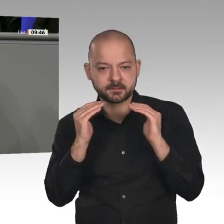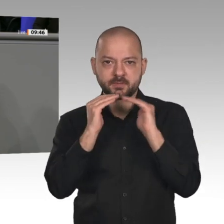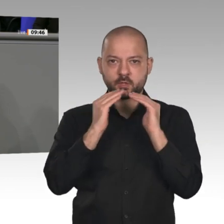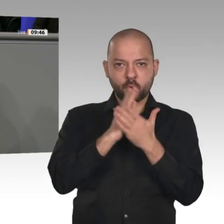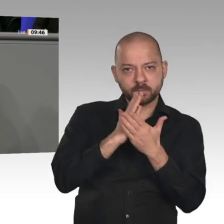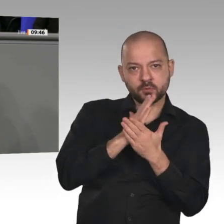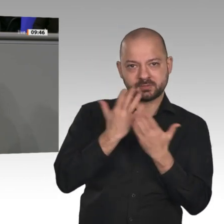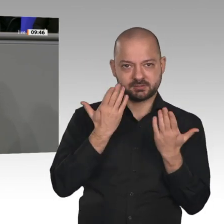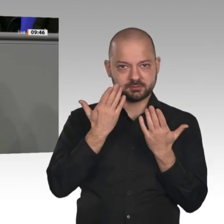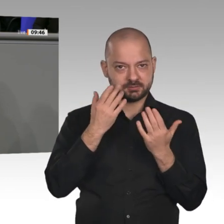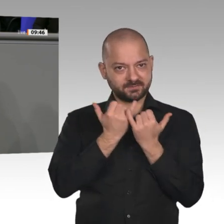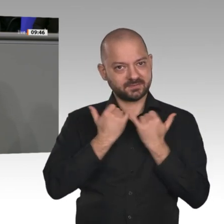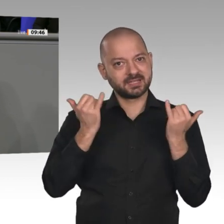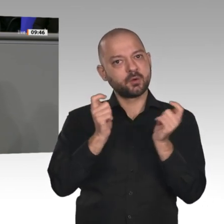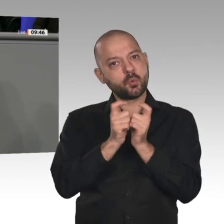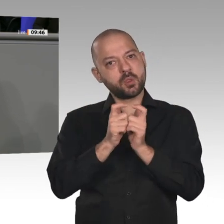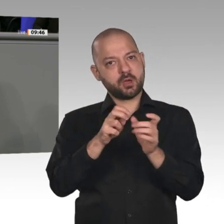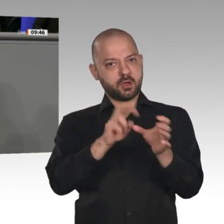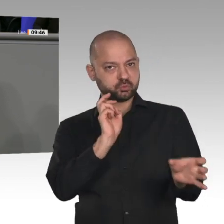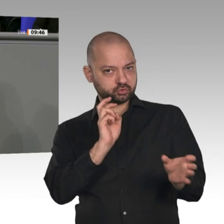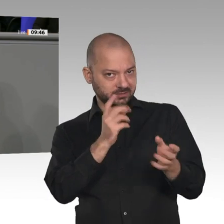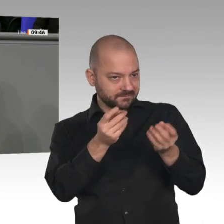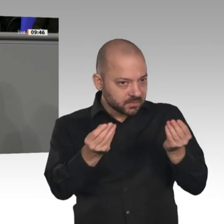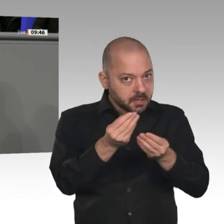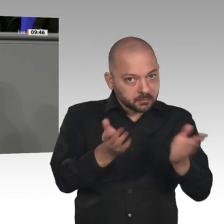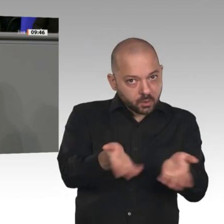was Sie damit an die Bürgerinnen und Bürger und auch an die Unternehmen in diesem